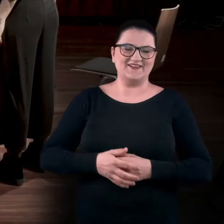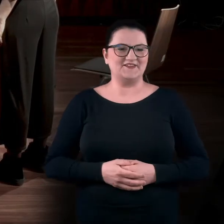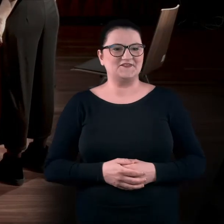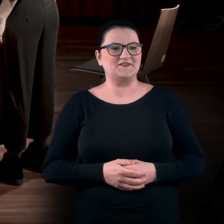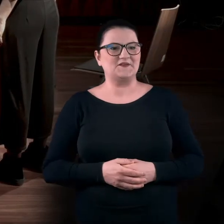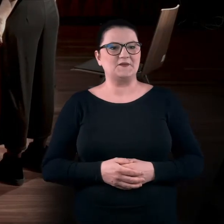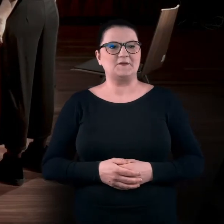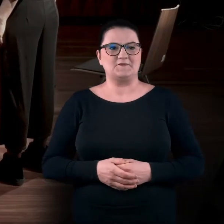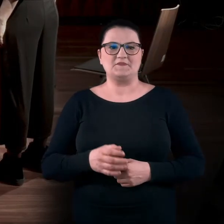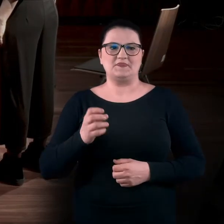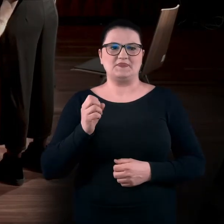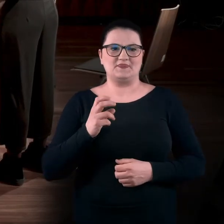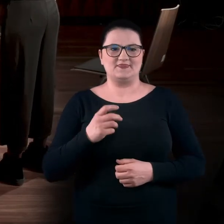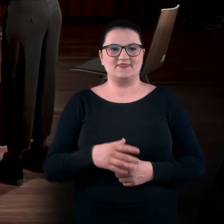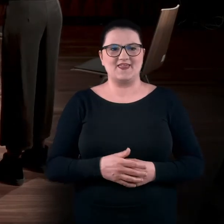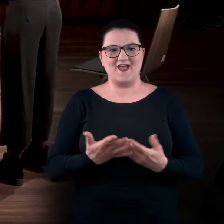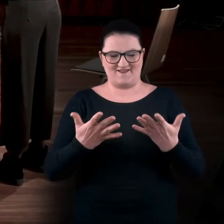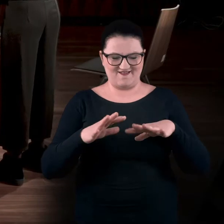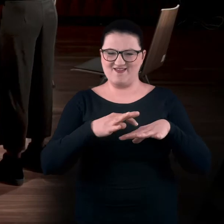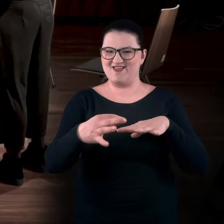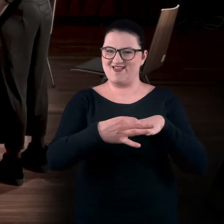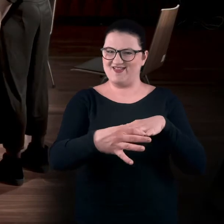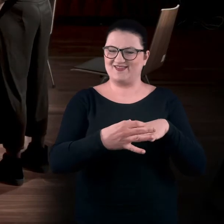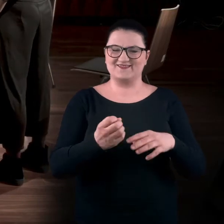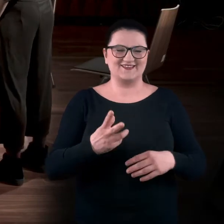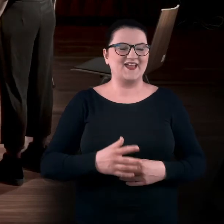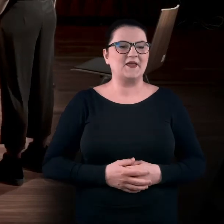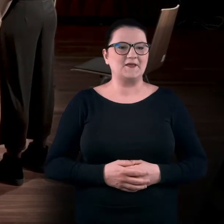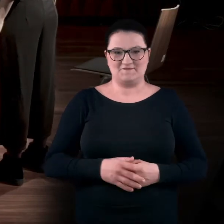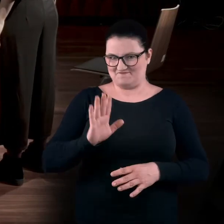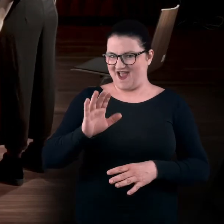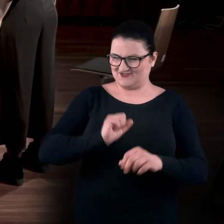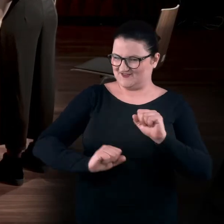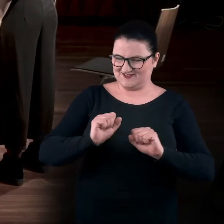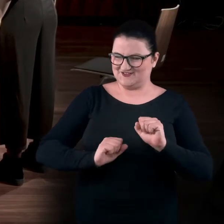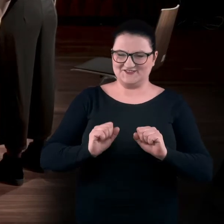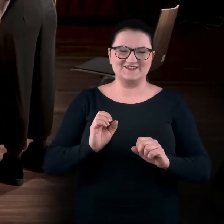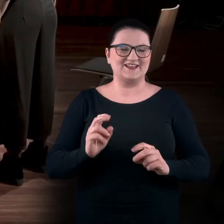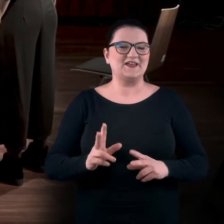Tak. ADA: Mam takie płaskie. Czyli ma to już wyćwiczone. BARTEK: Ma wyćwiczone.